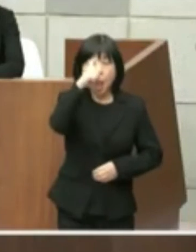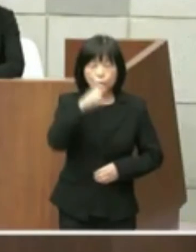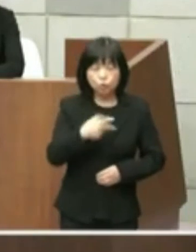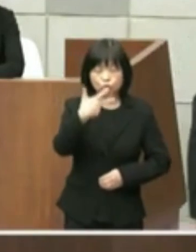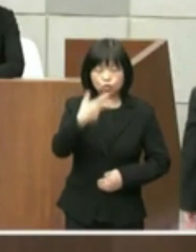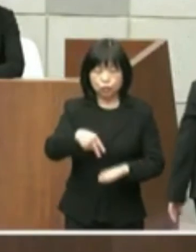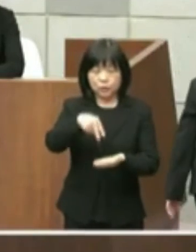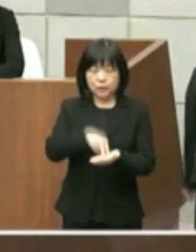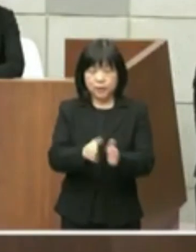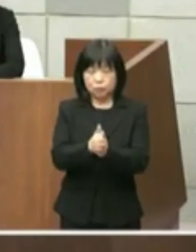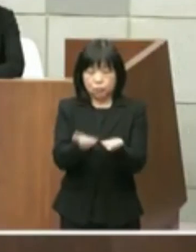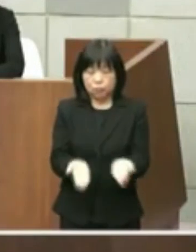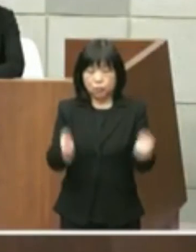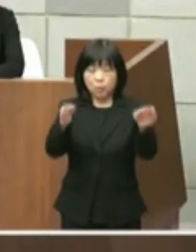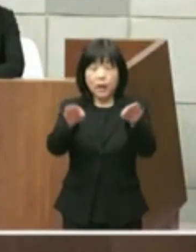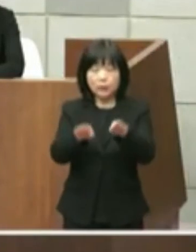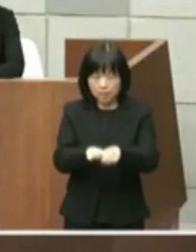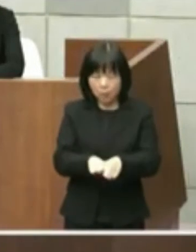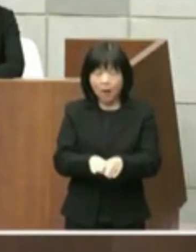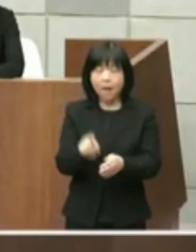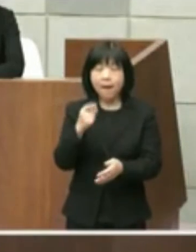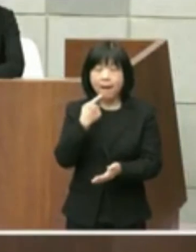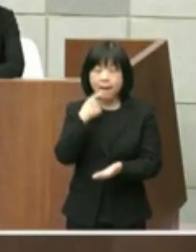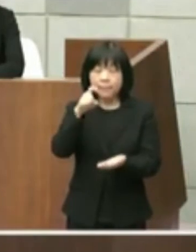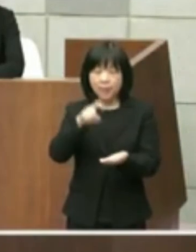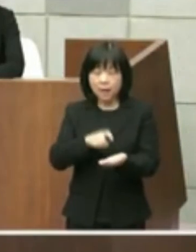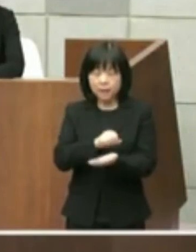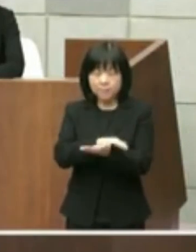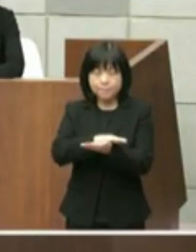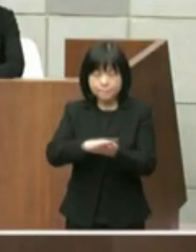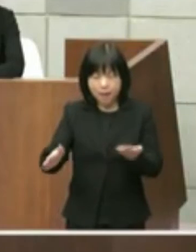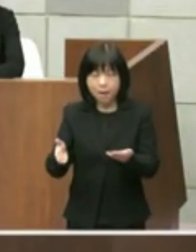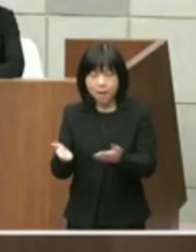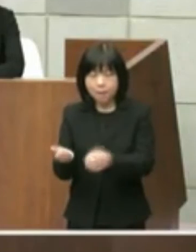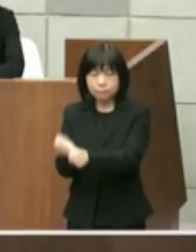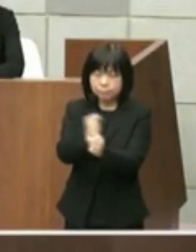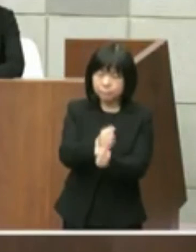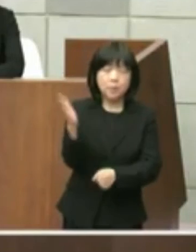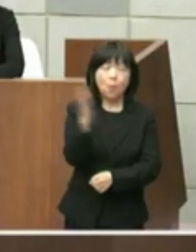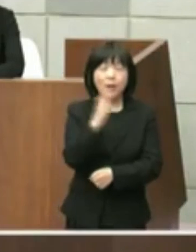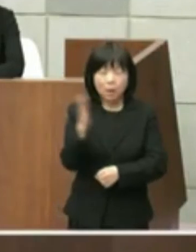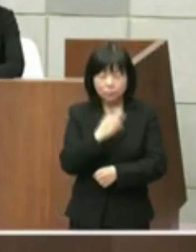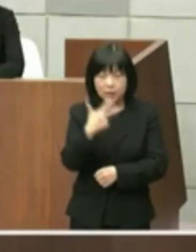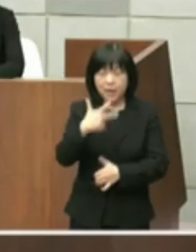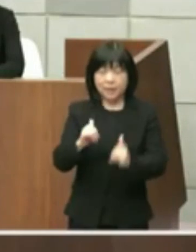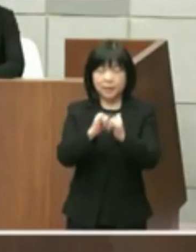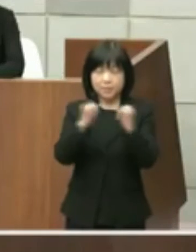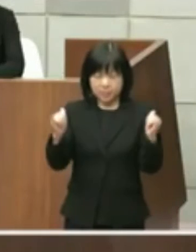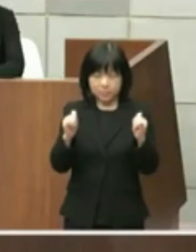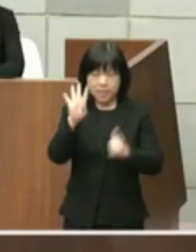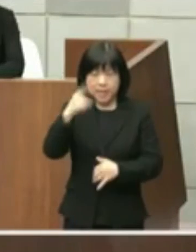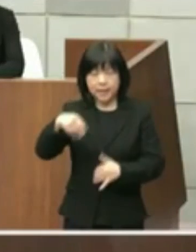原状回復した額の市民負担をかけて終わら せるものではなく市民県民の方に喜んで